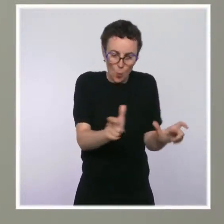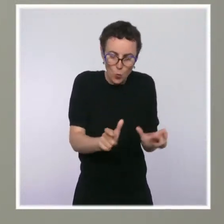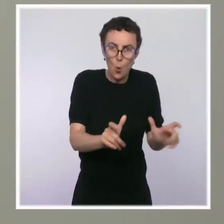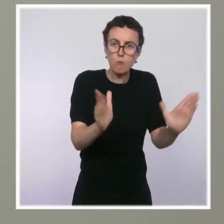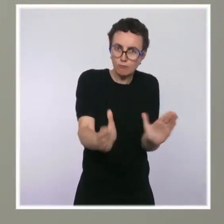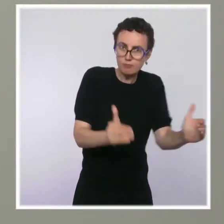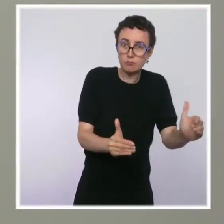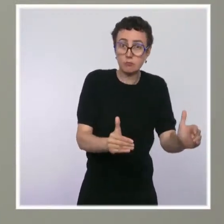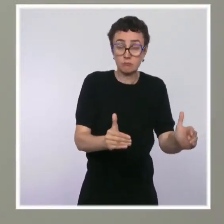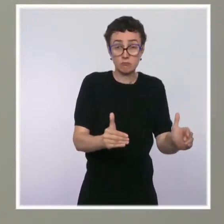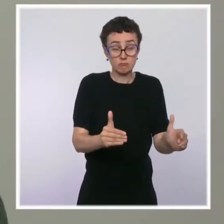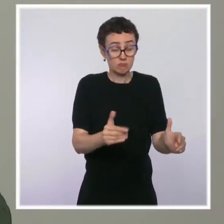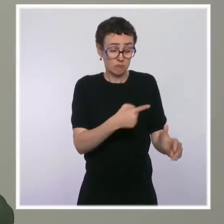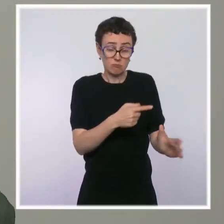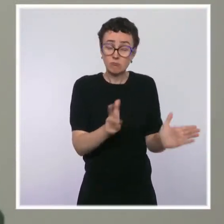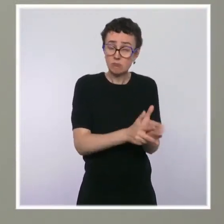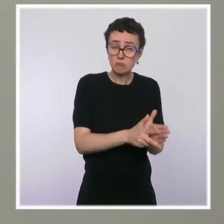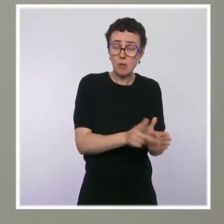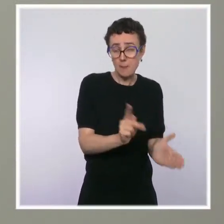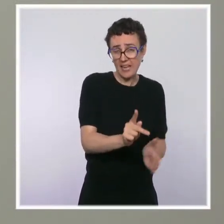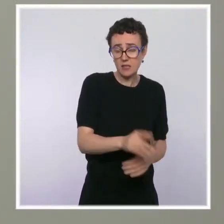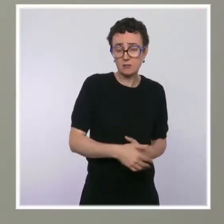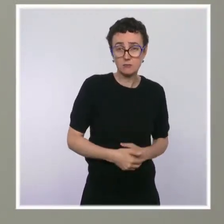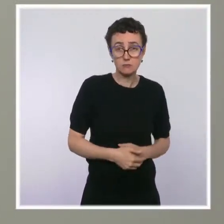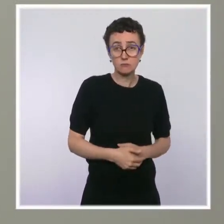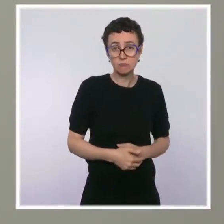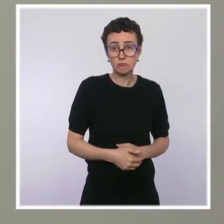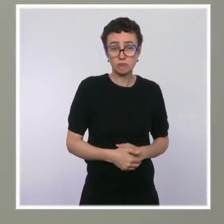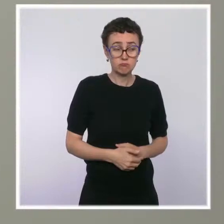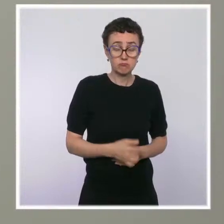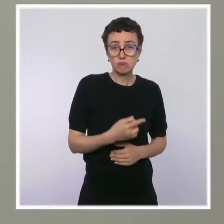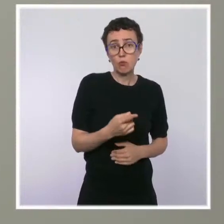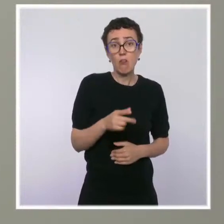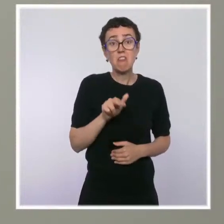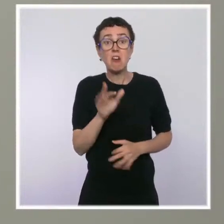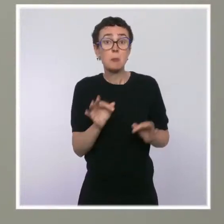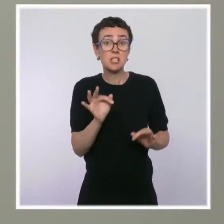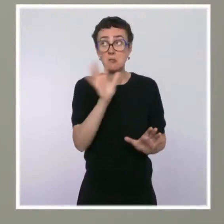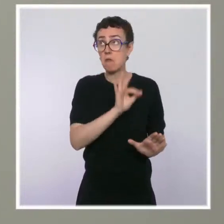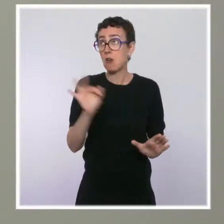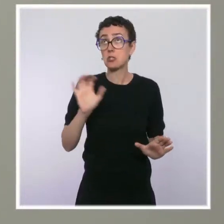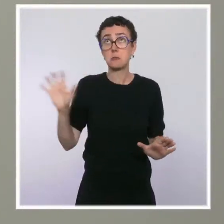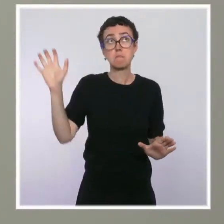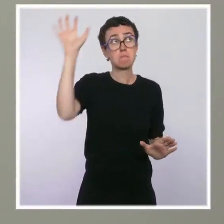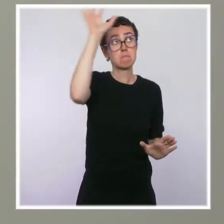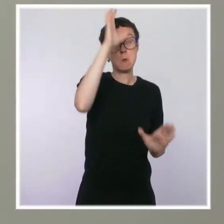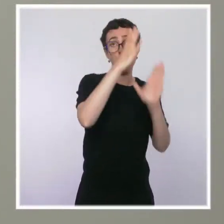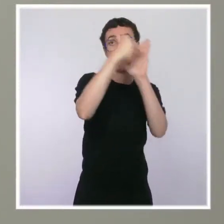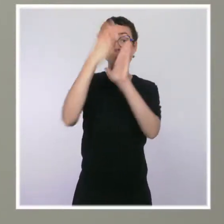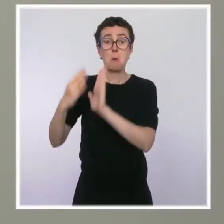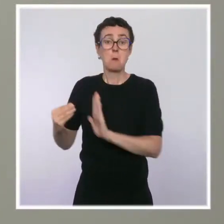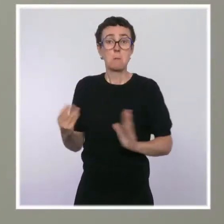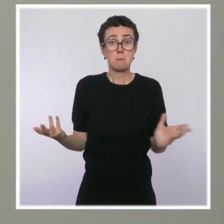Est-ce que vous estimez que c'est la bonne solution, qu'il faut les multiplier dans les grandes villes ? Que répondez-vous aux riverains qui s'inquiètent,